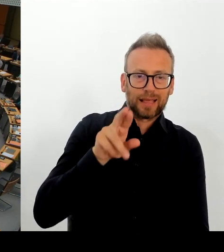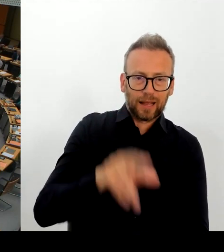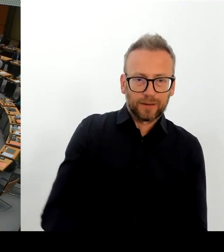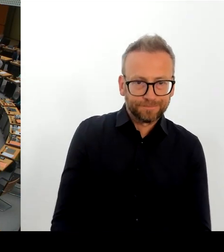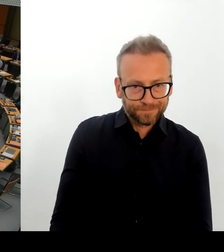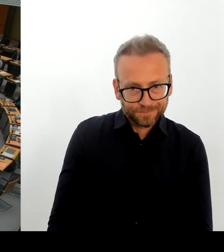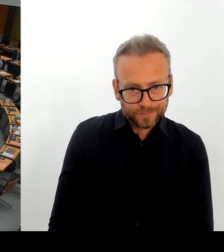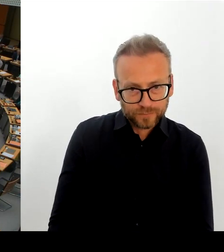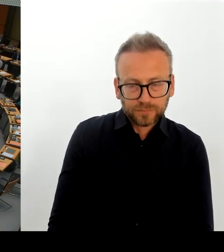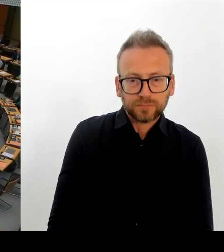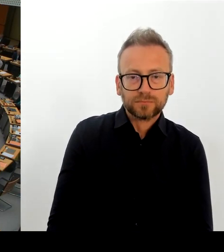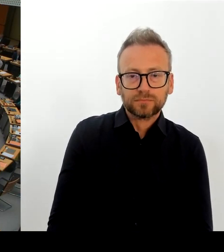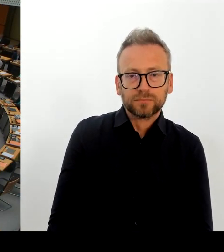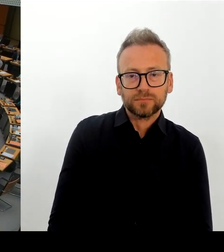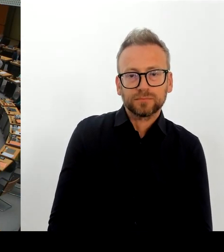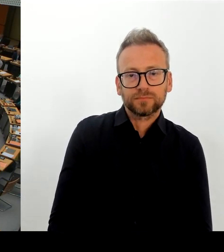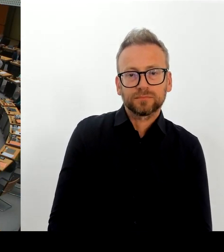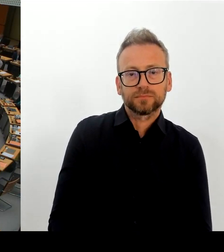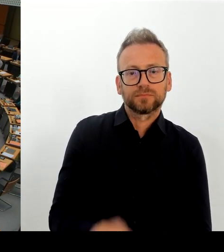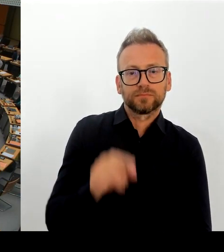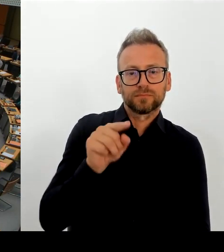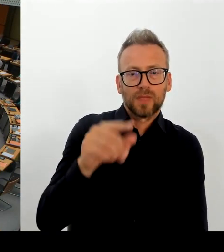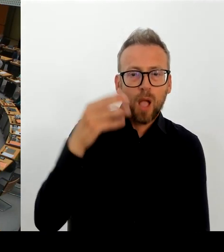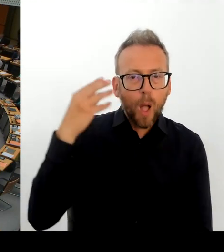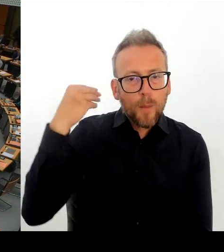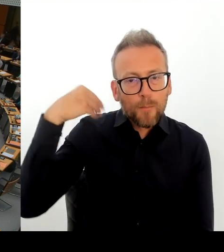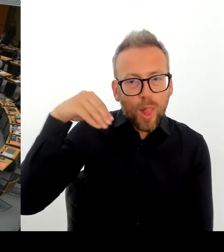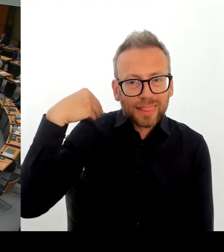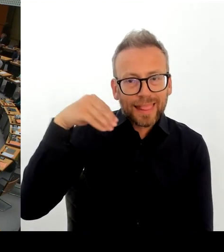hat, die vor allem dahin abgeschoben werden und